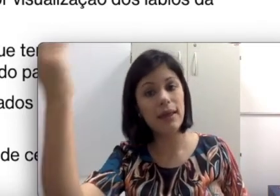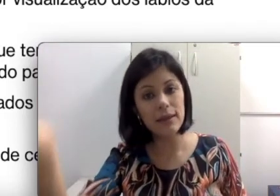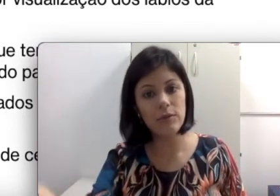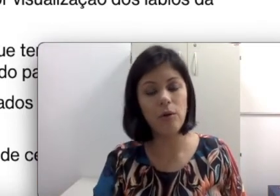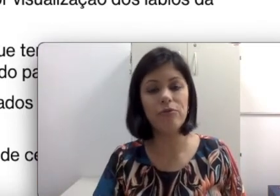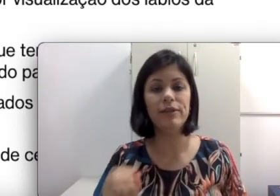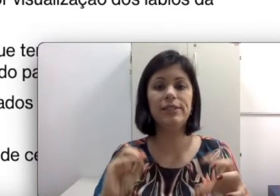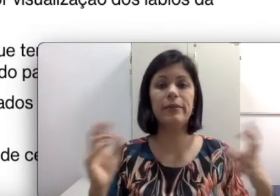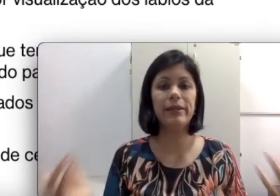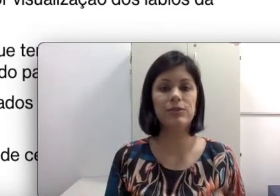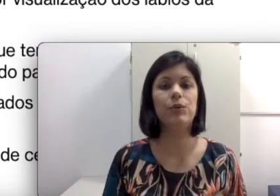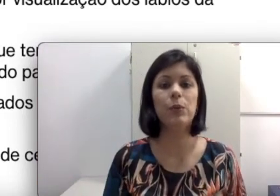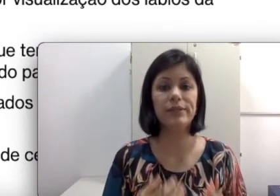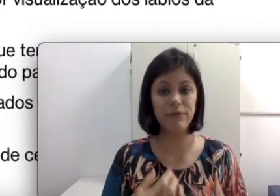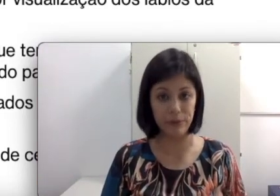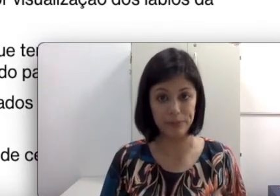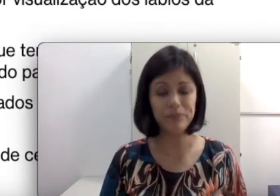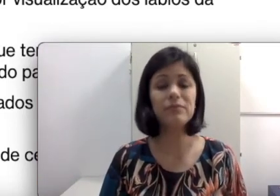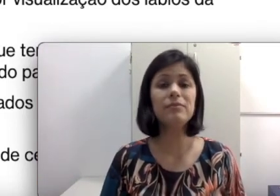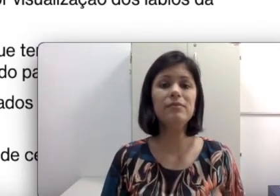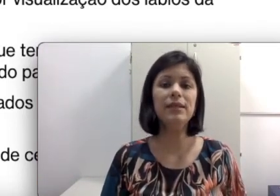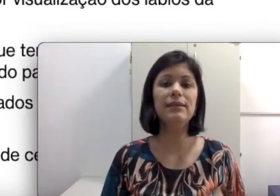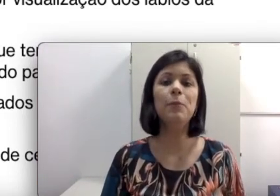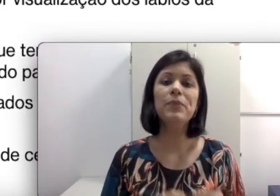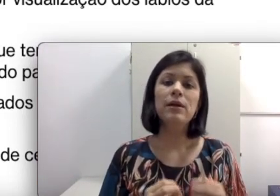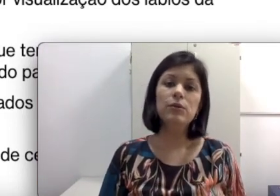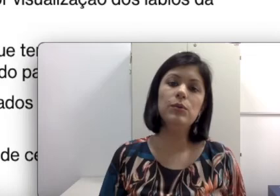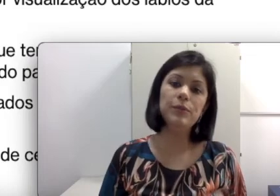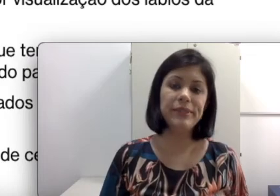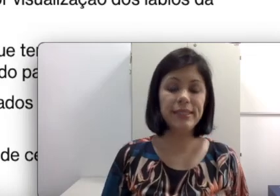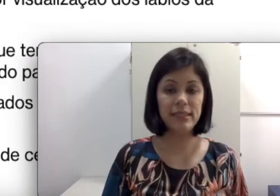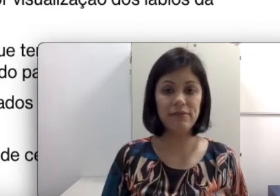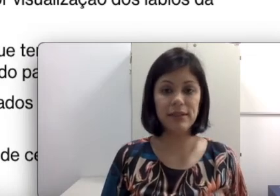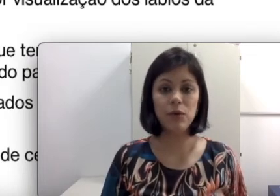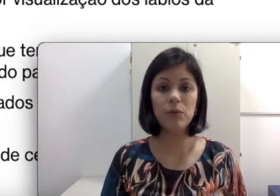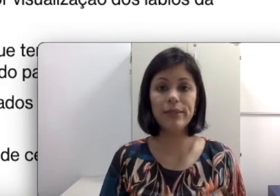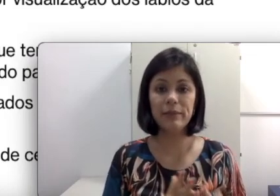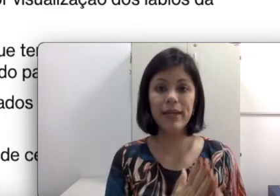a ouvir e discriminar sons. Então tudo isso precisa ser levado em conta, que também é